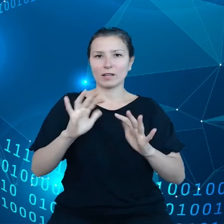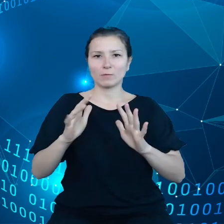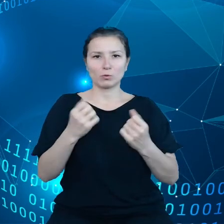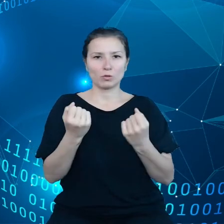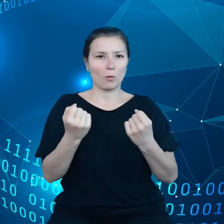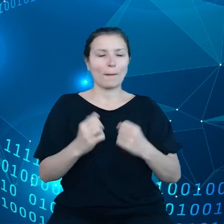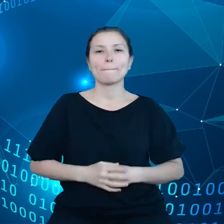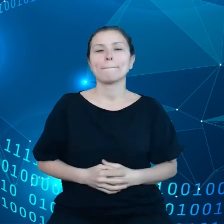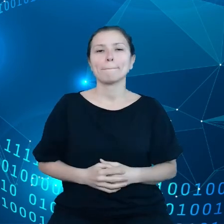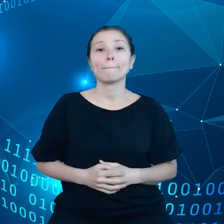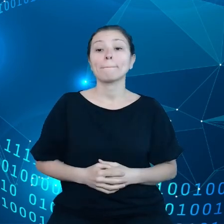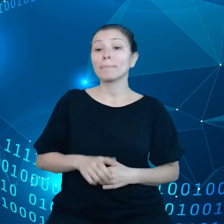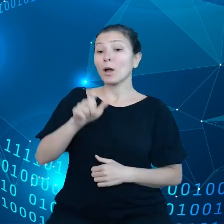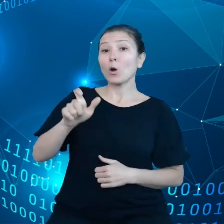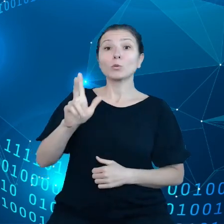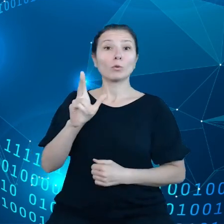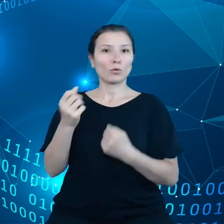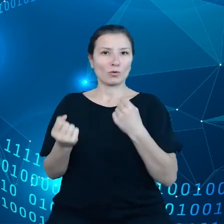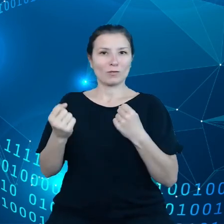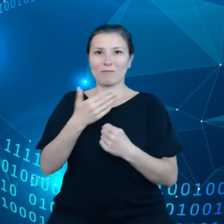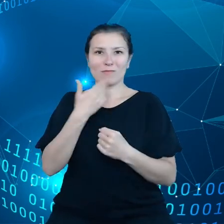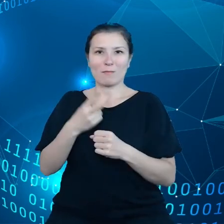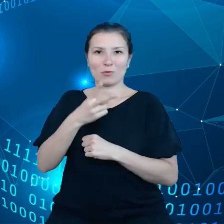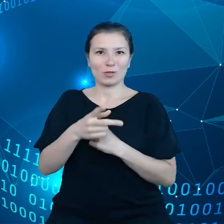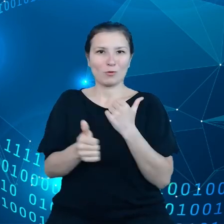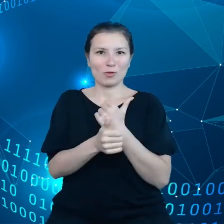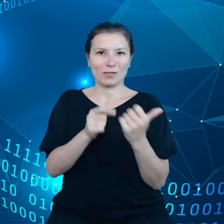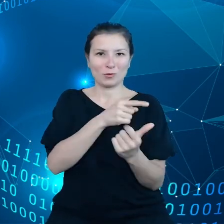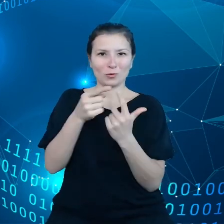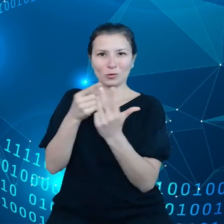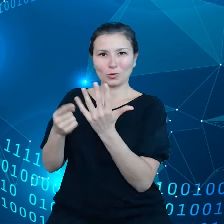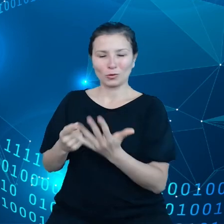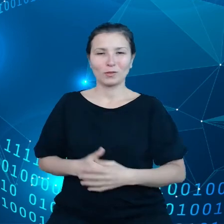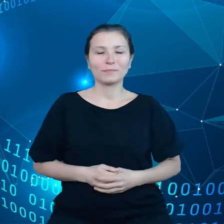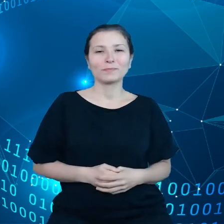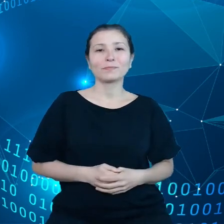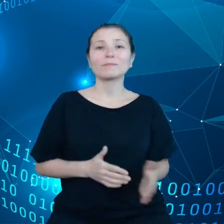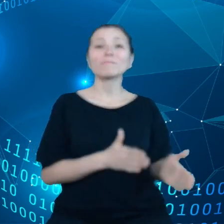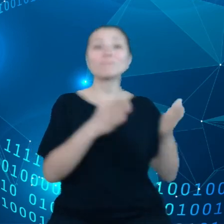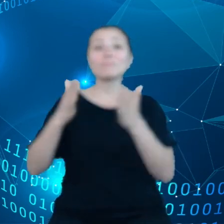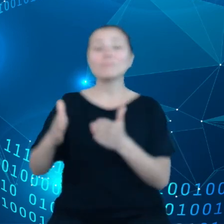a kierowcy nie mają dostępu do tych danych. Weźmy teraz sektor opieki zdrowotnej.